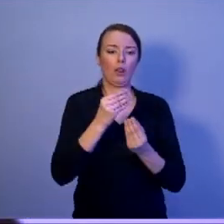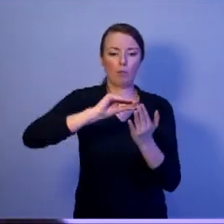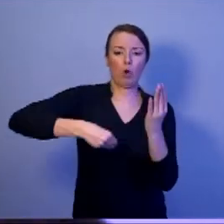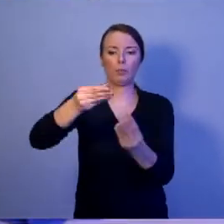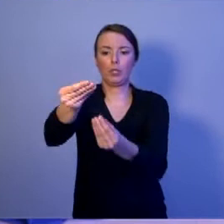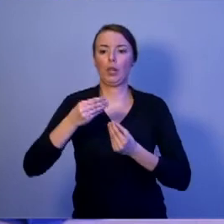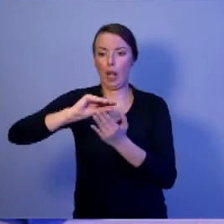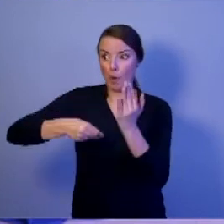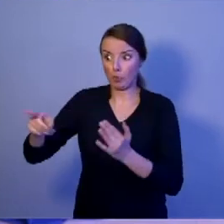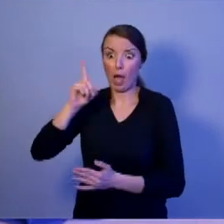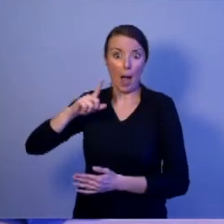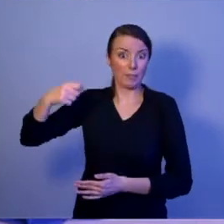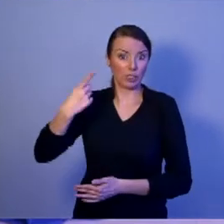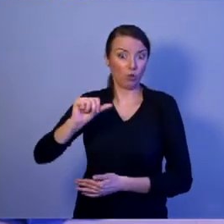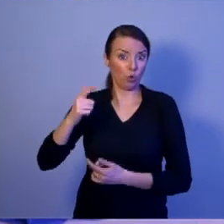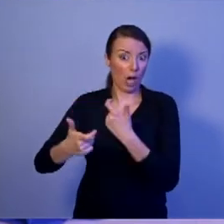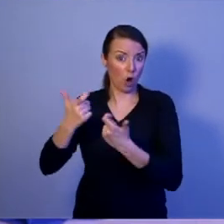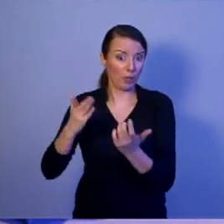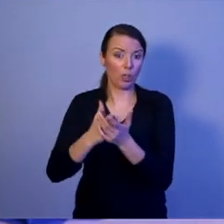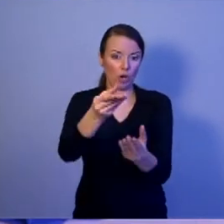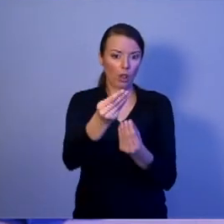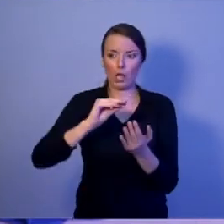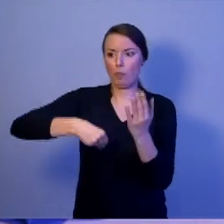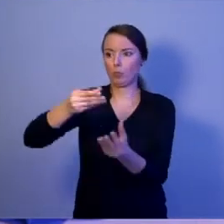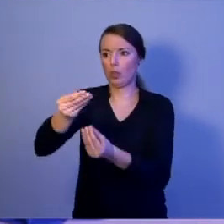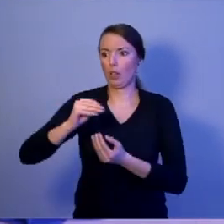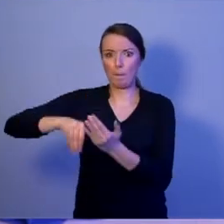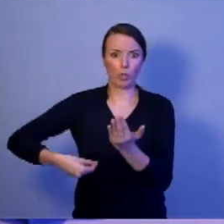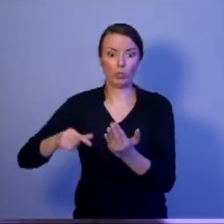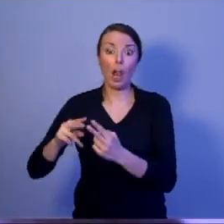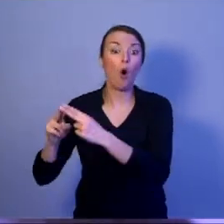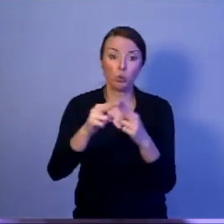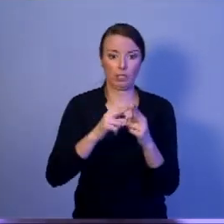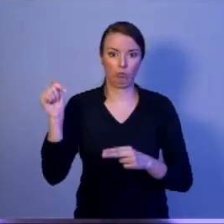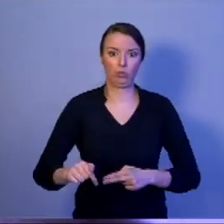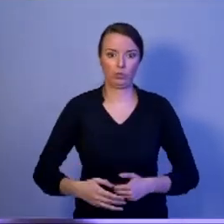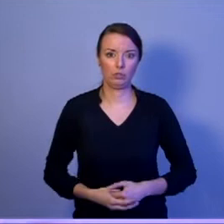[oklaski]